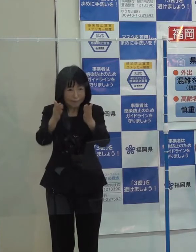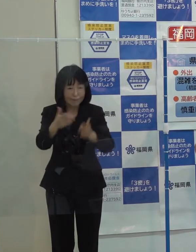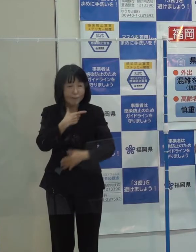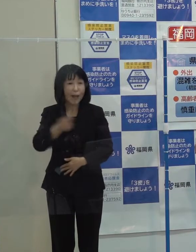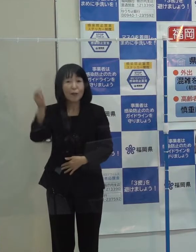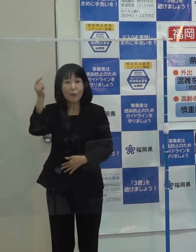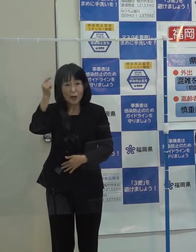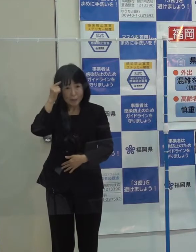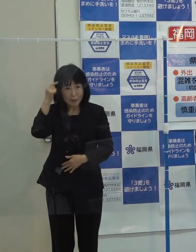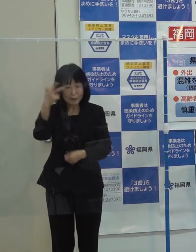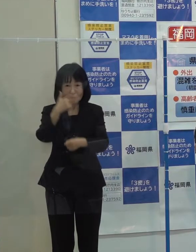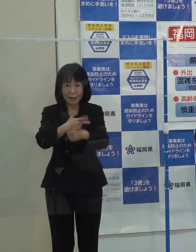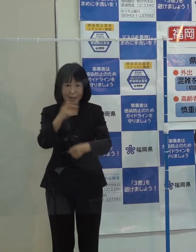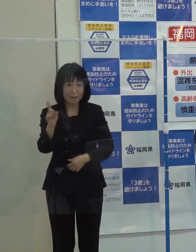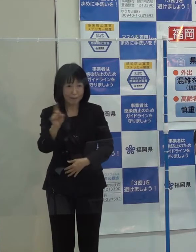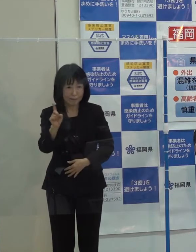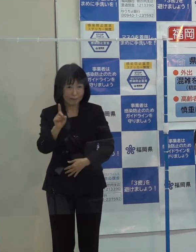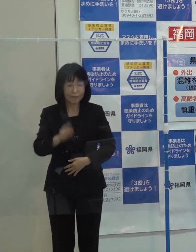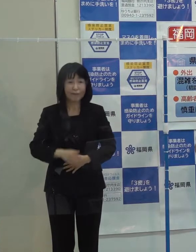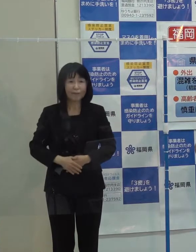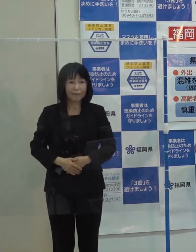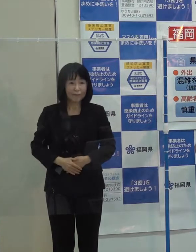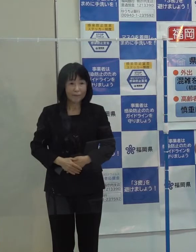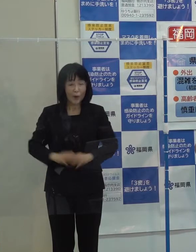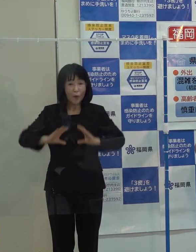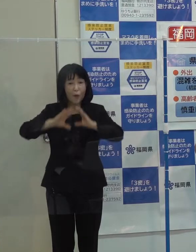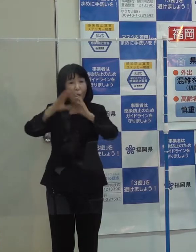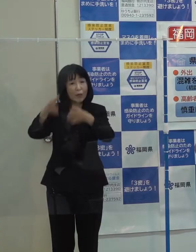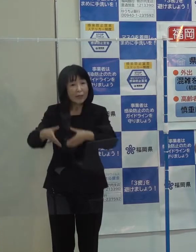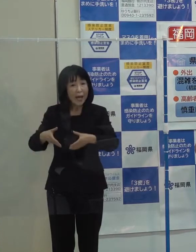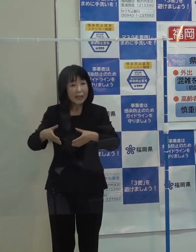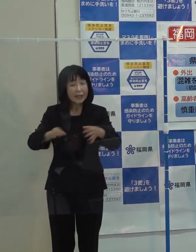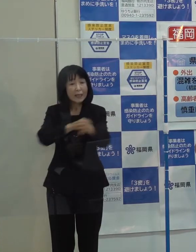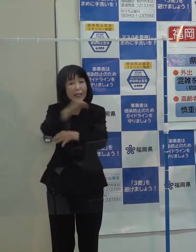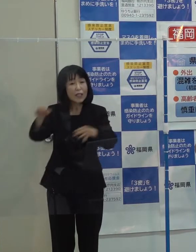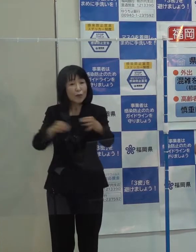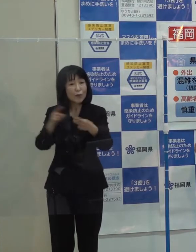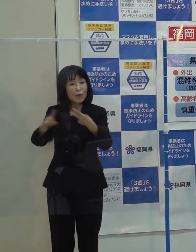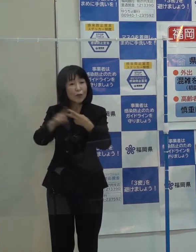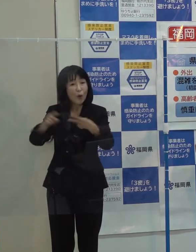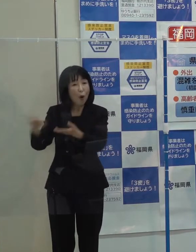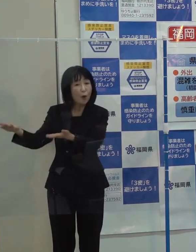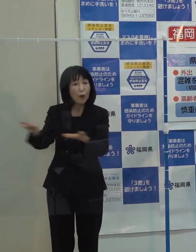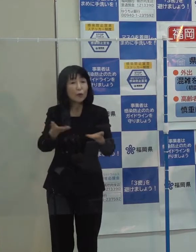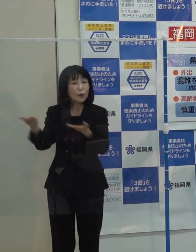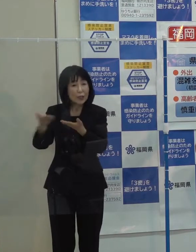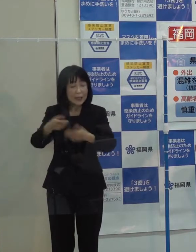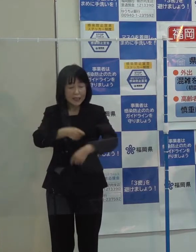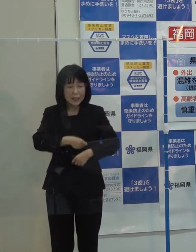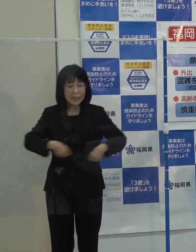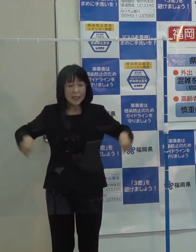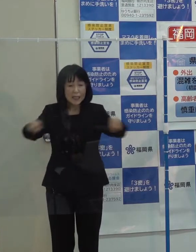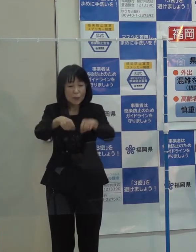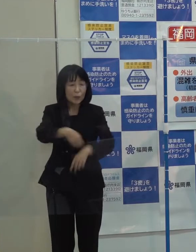第７位です 「国際金融機能の誘致『ＴＥＡＭ ＦＵＫＵＯＫＡ』が発足したことです